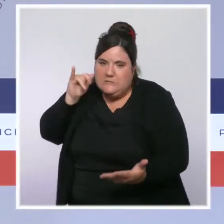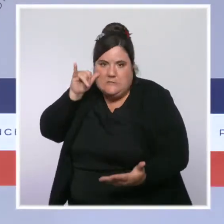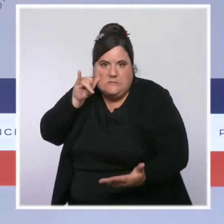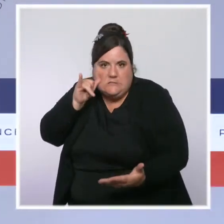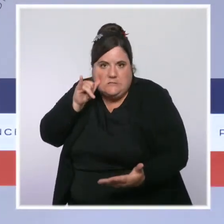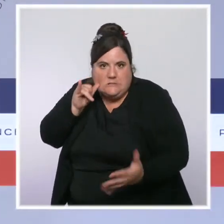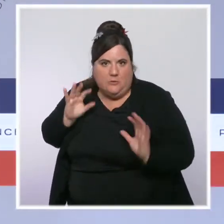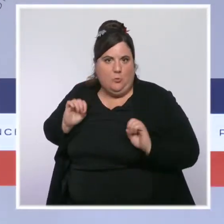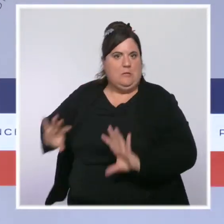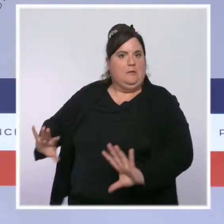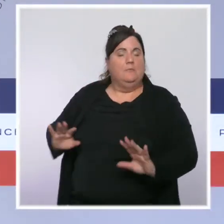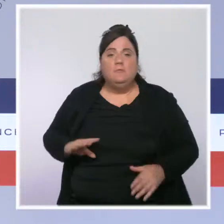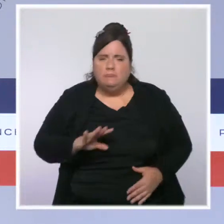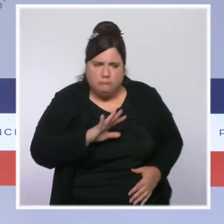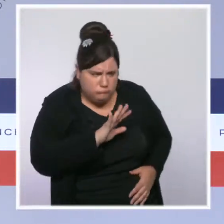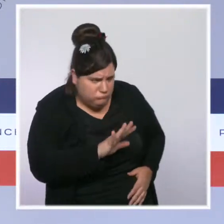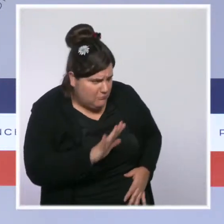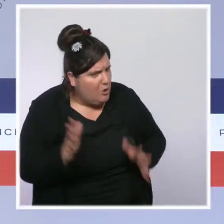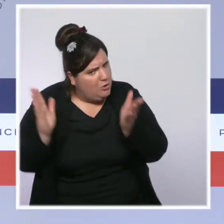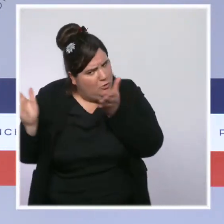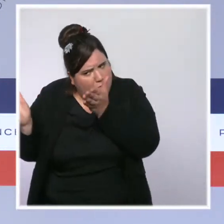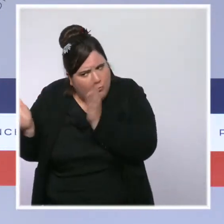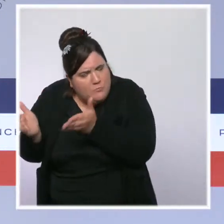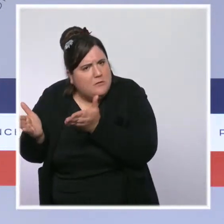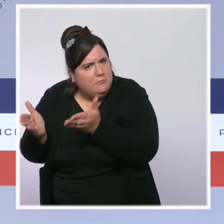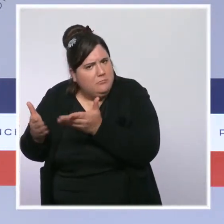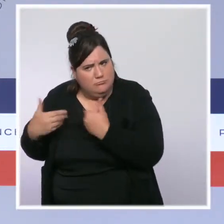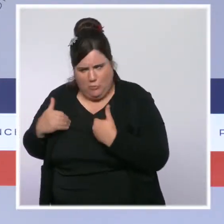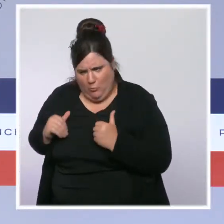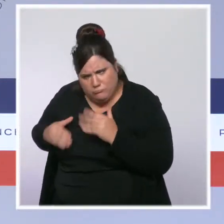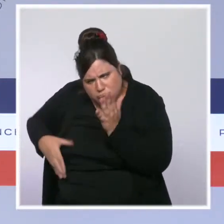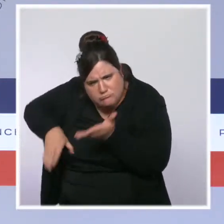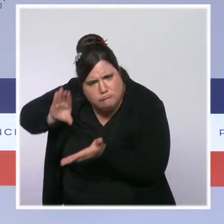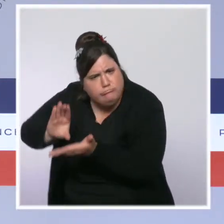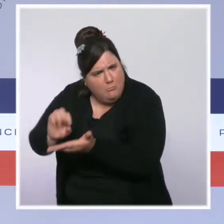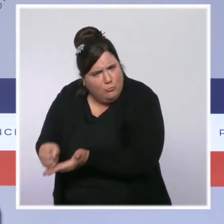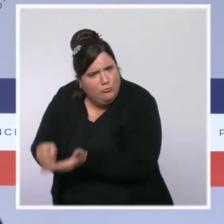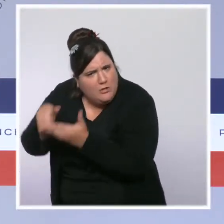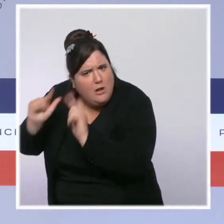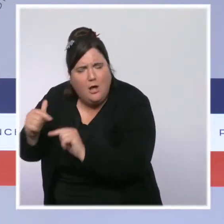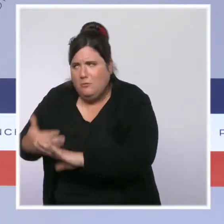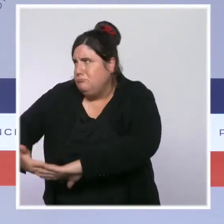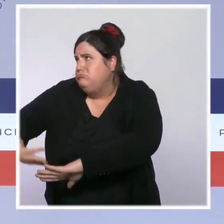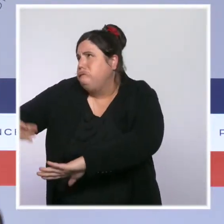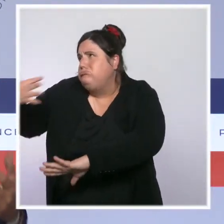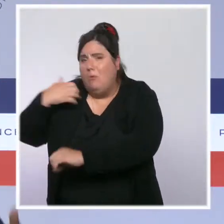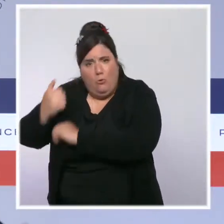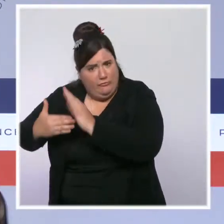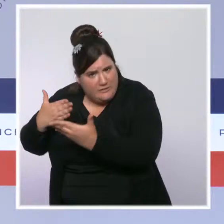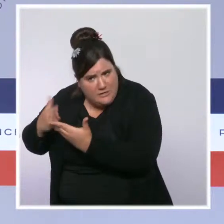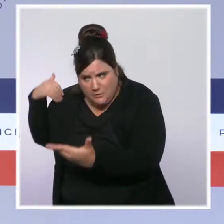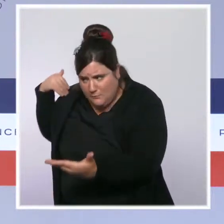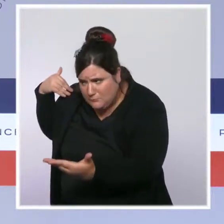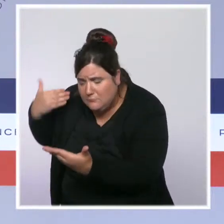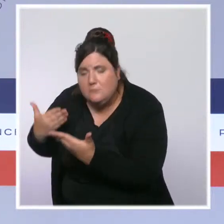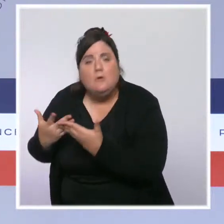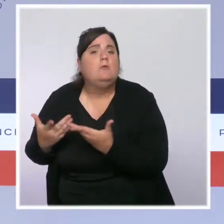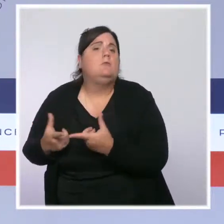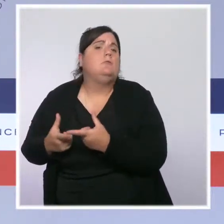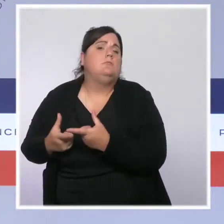Je pourrais vous citer les projets d'investissements colossaux qui sont portés par l'État depuis plusieurs années pour construire ou reconstruire des établissements hospitaliers.